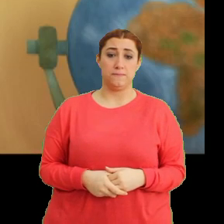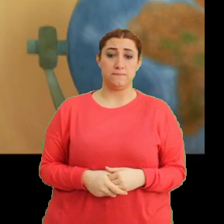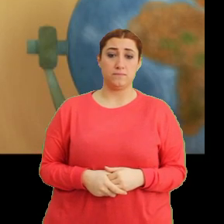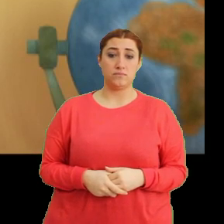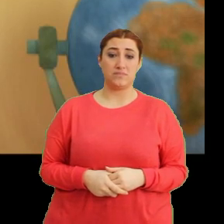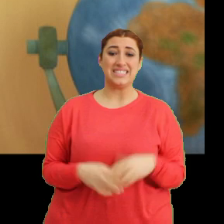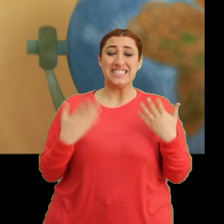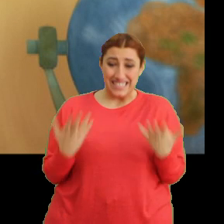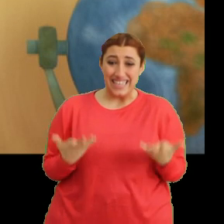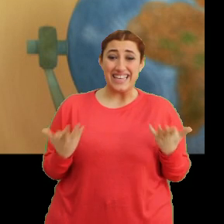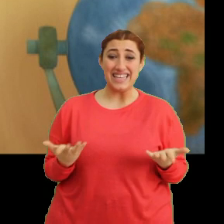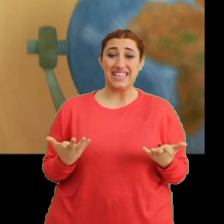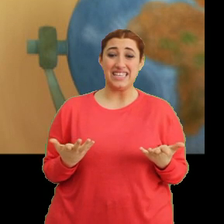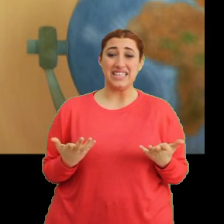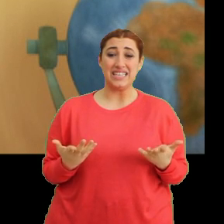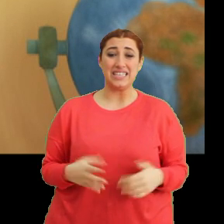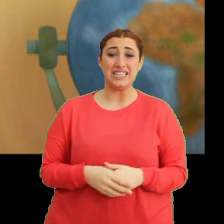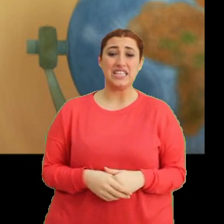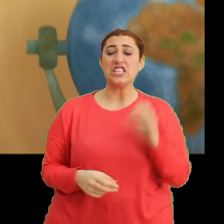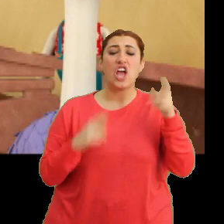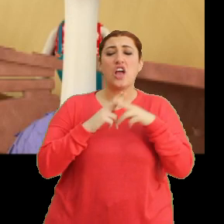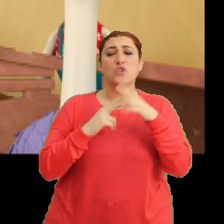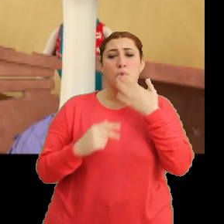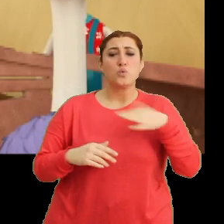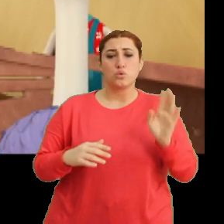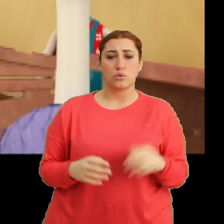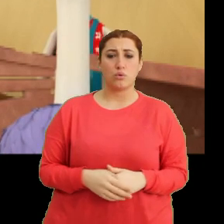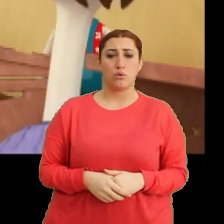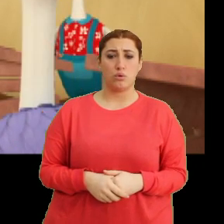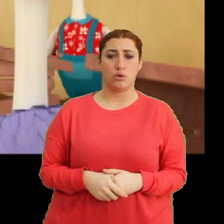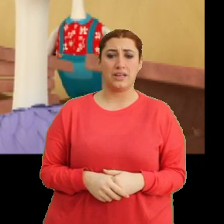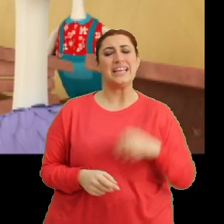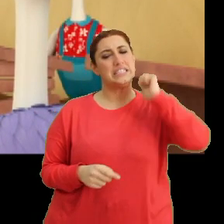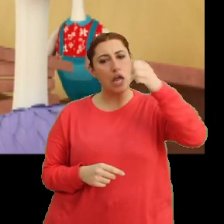Aa şey... ...hiç acelesi yok aslında. Yarın öğrensem de olur tabii.